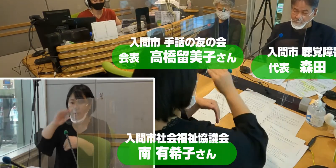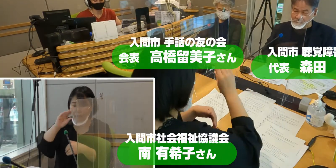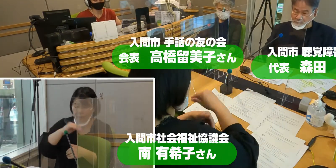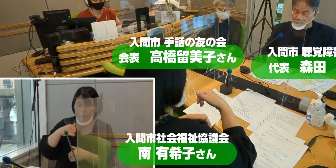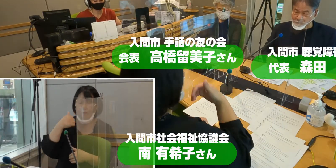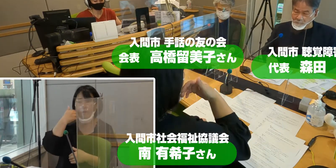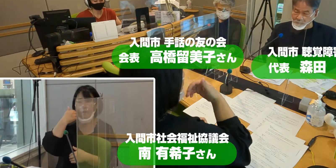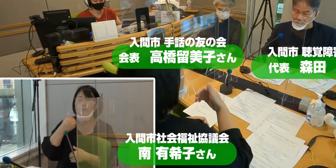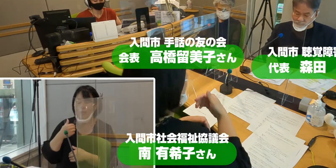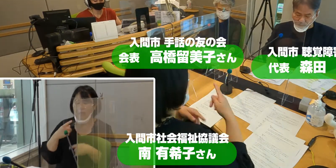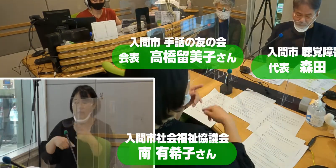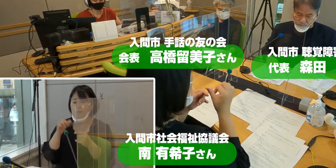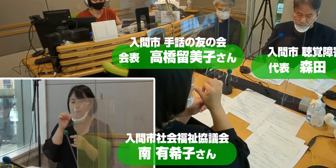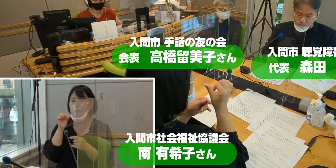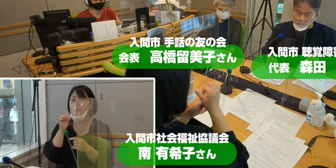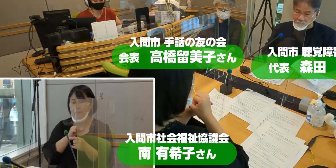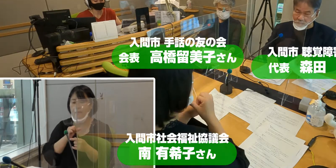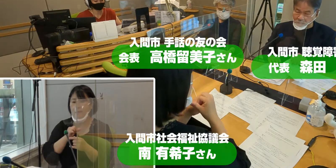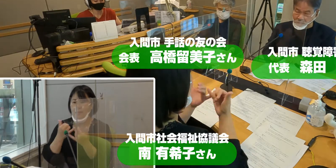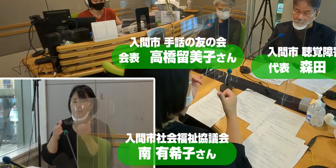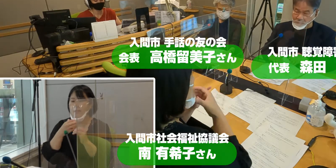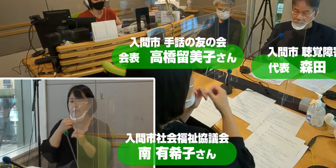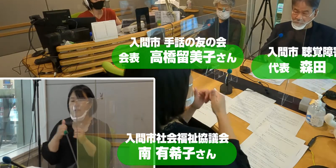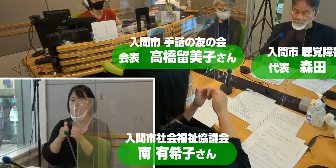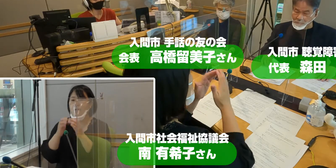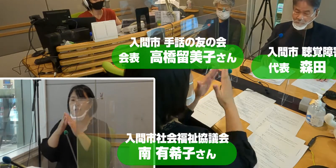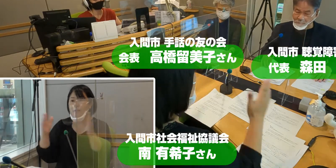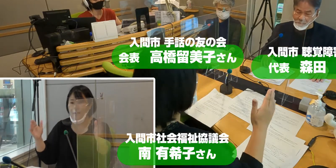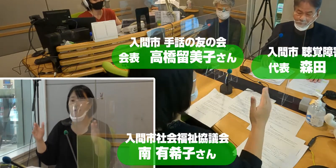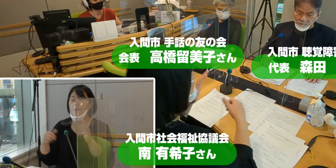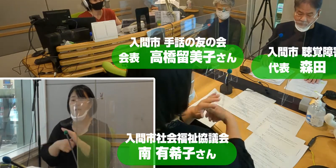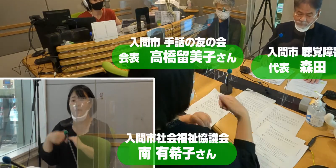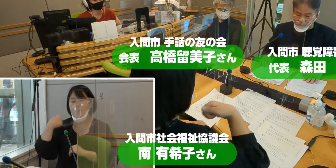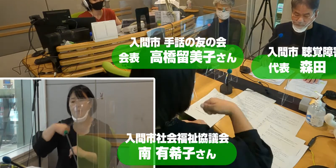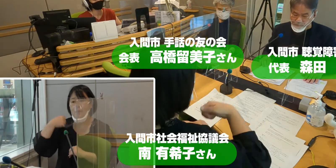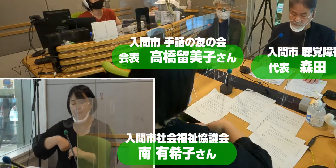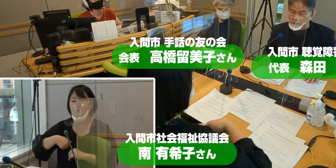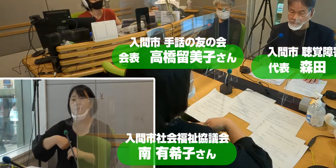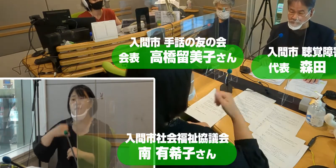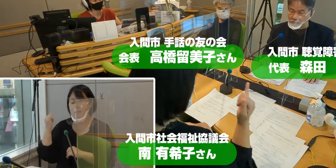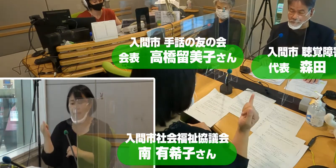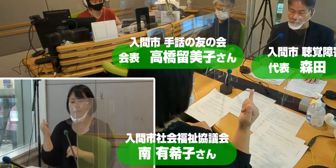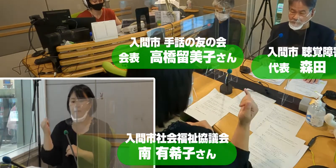手話通訳者 社会福祉協議会から 南有希子さんをお迎えしています。